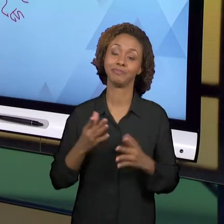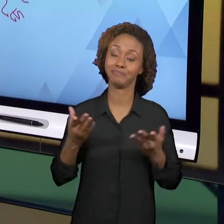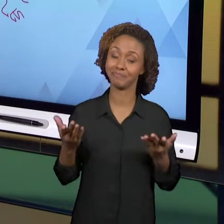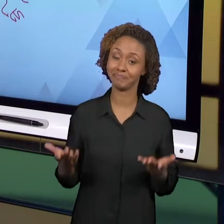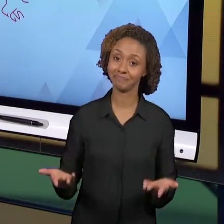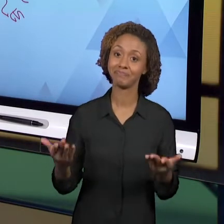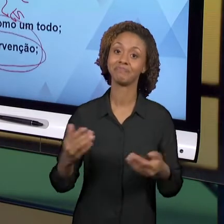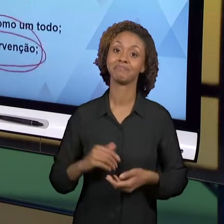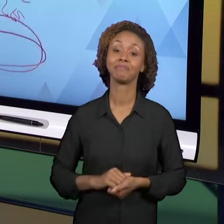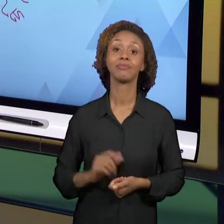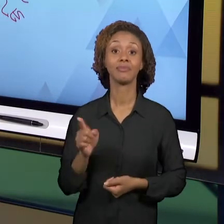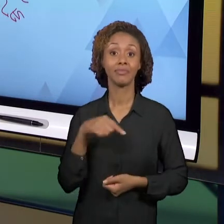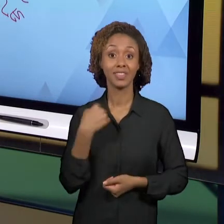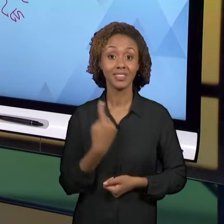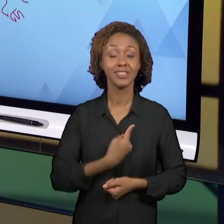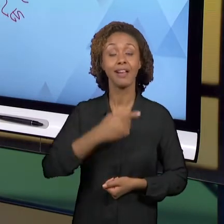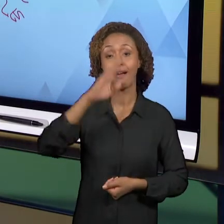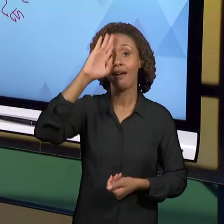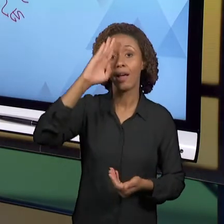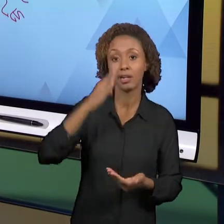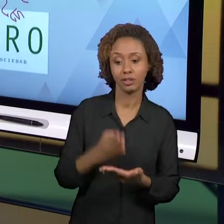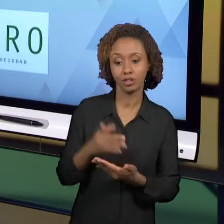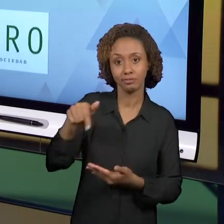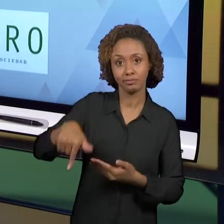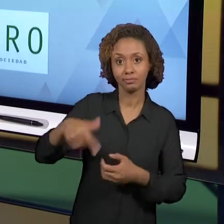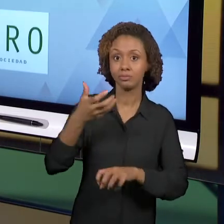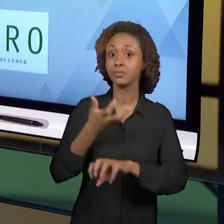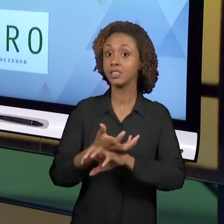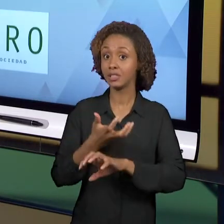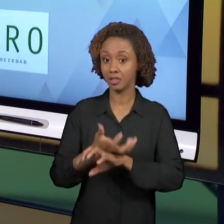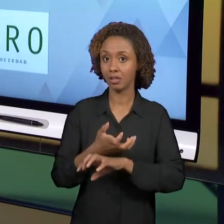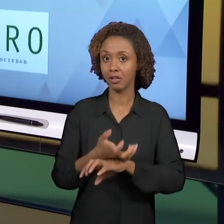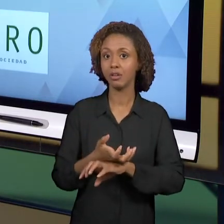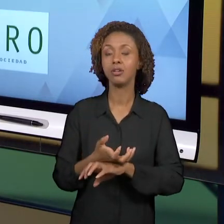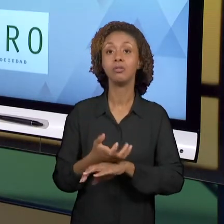DISCIPLINA POSSIBILITOU VOCÊ A SE TRANSFORMAR EM